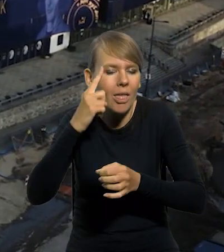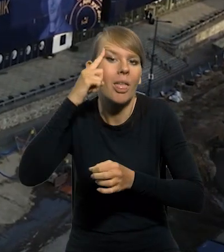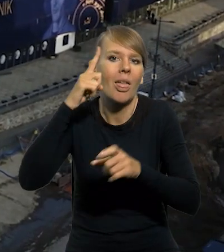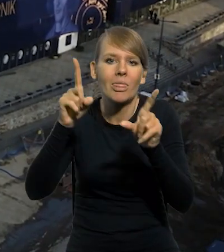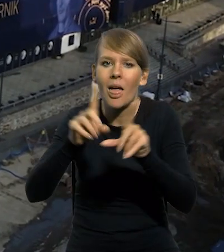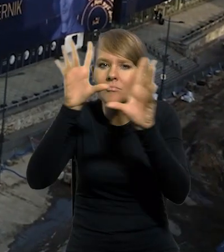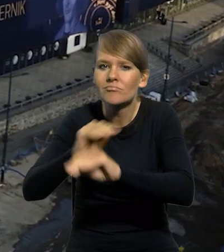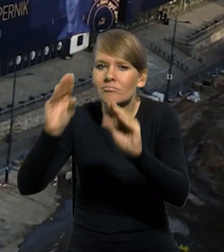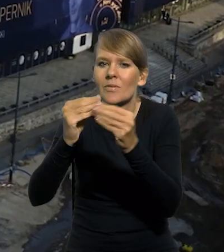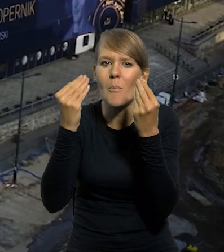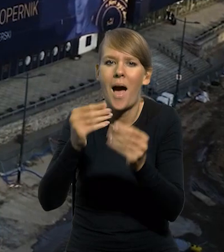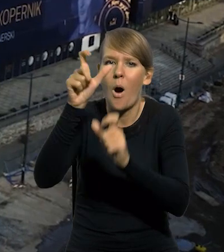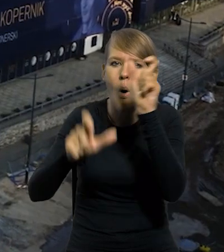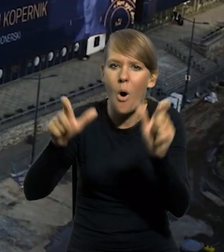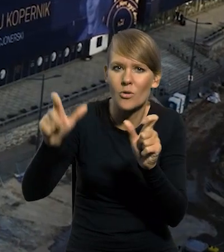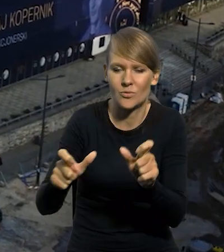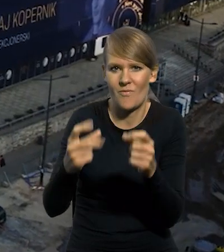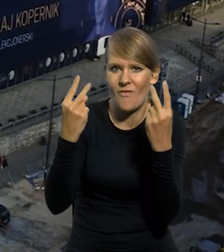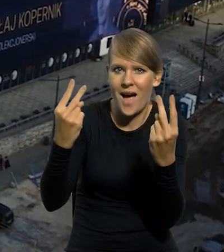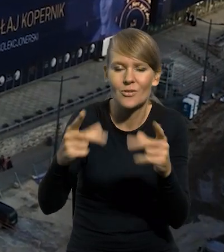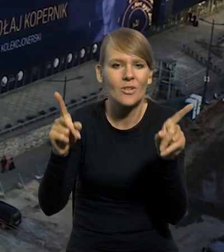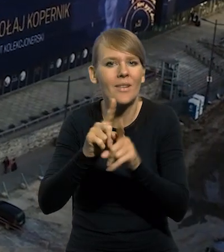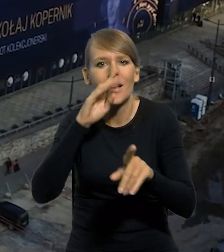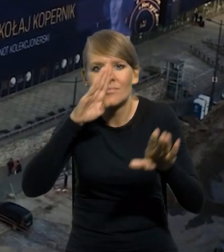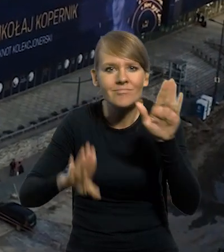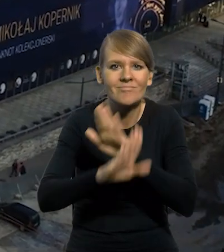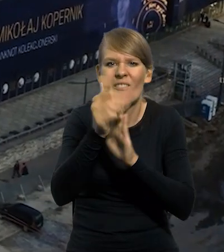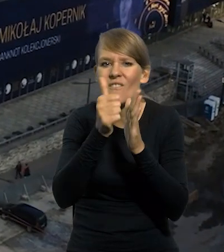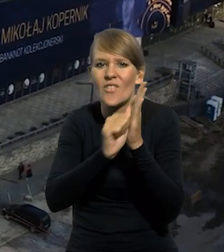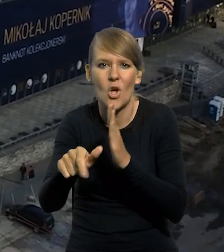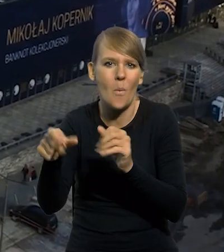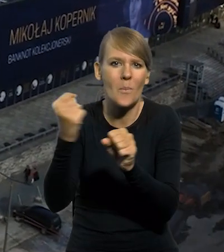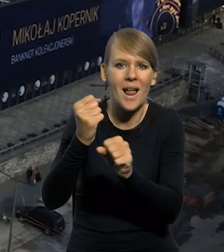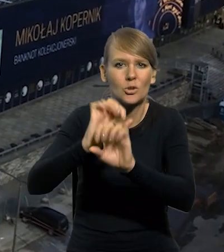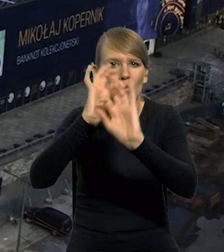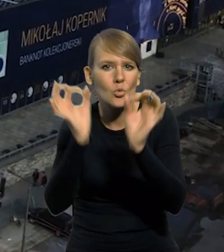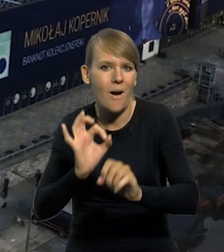uhonorowania wybitnych postaci, jak również do zaprezentowania wyjątkowych dzieł sztuki i architektury.